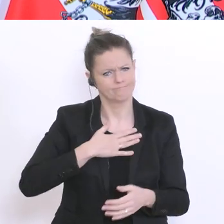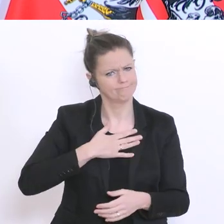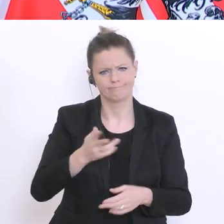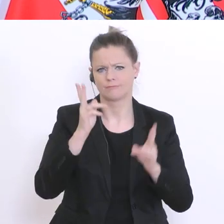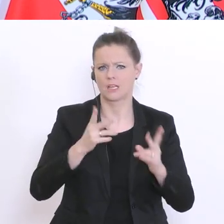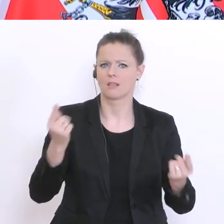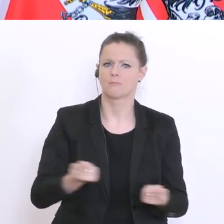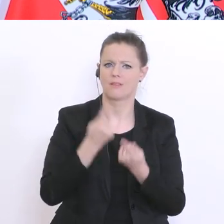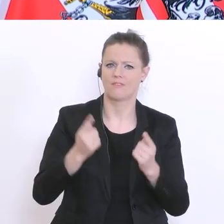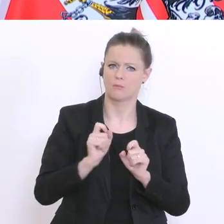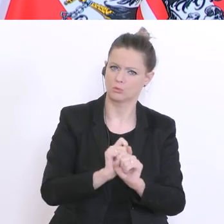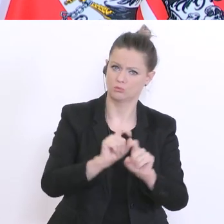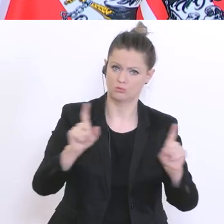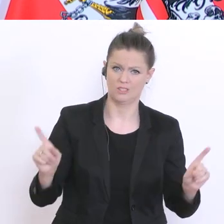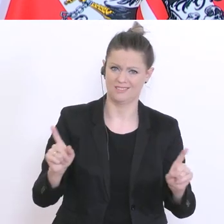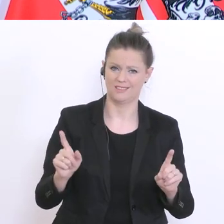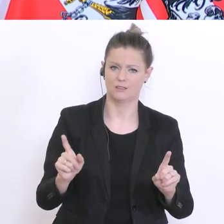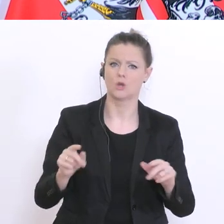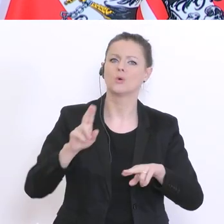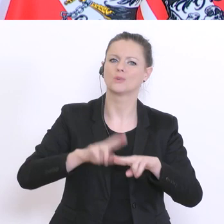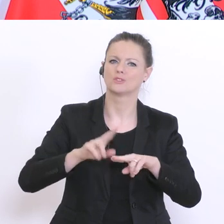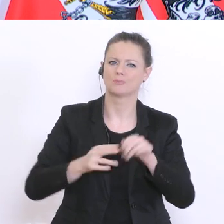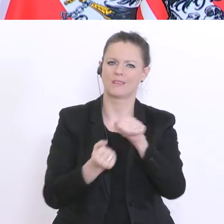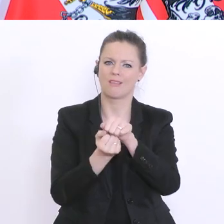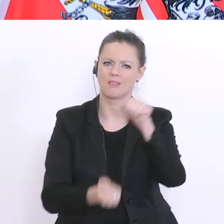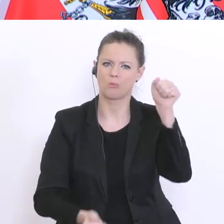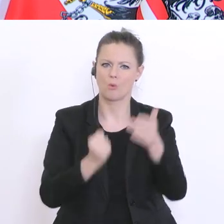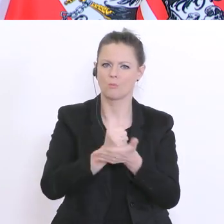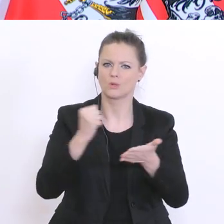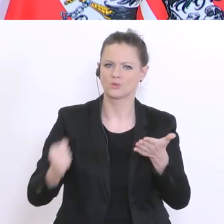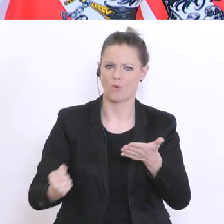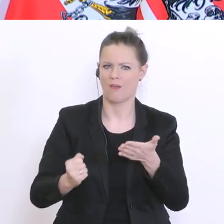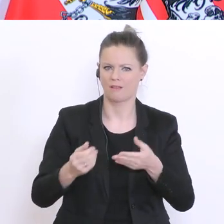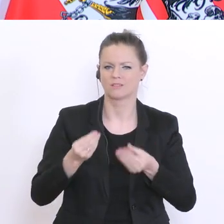dann ein Diplomzeugnis nachreichen. Und das akzeptieren die Bildungsdirektionen auch. PULS 4, bitte: